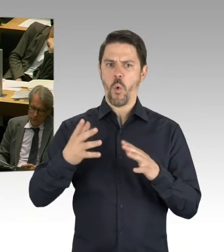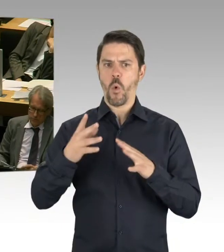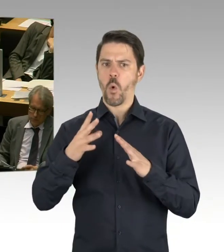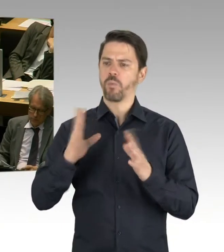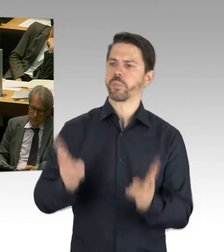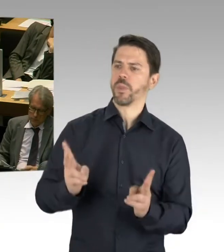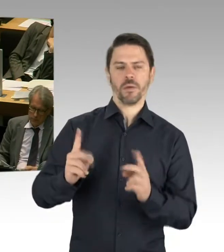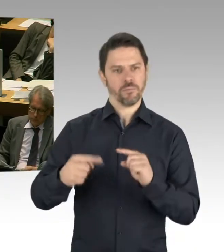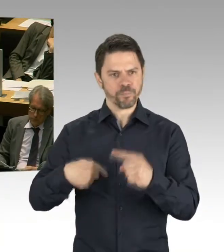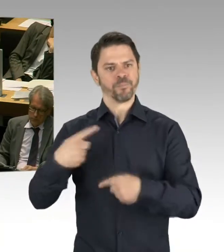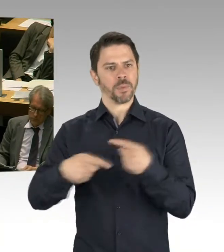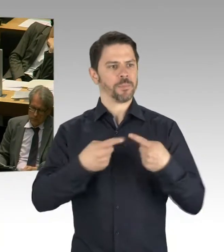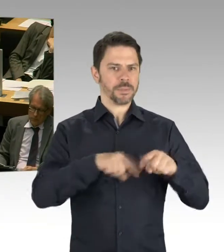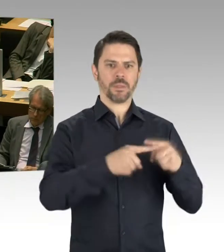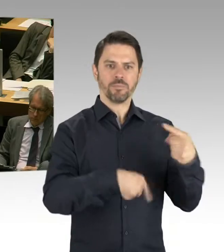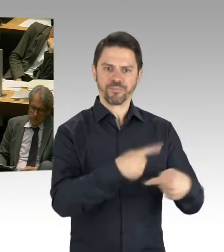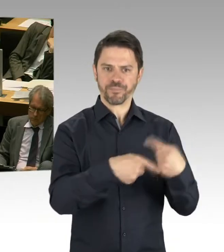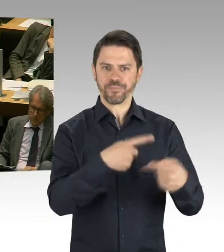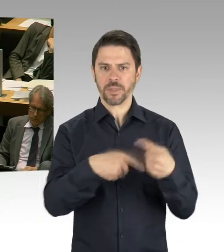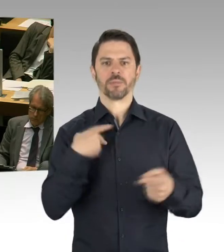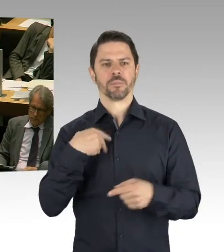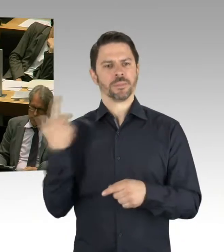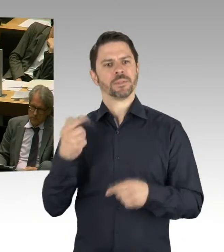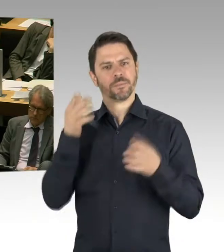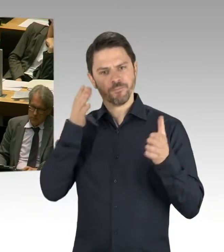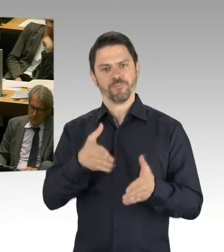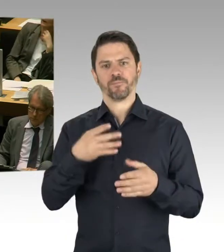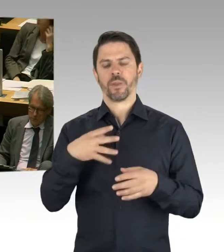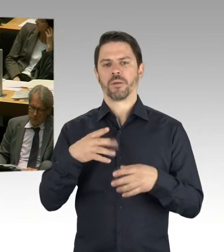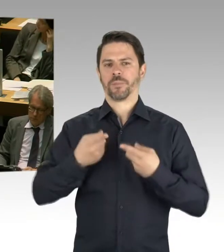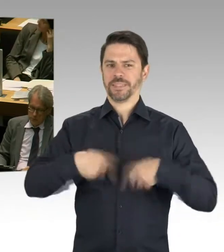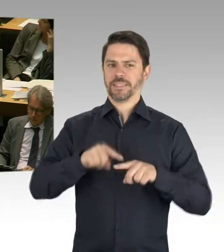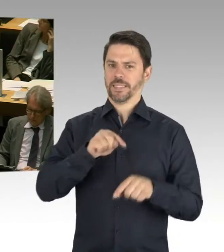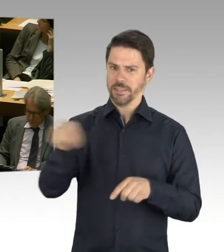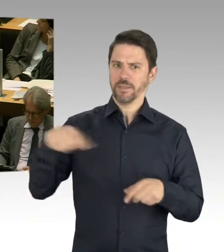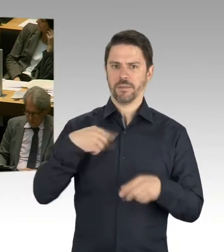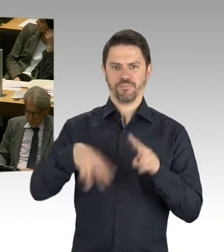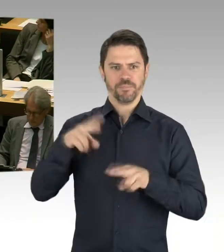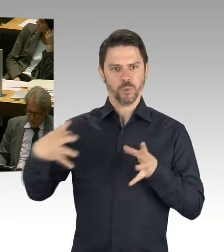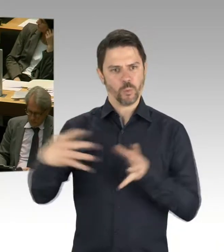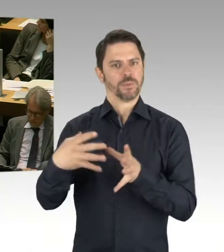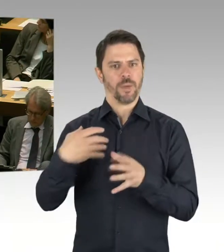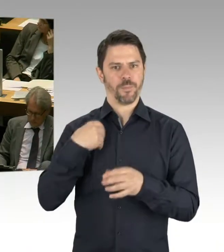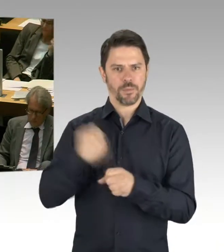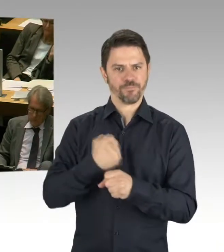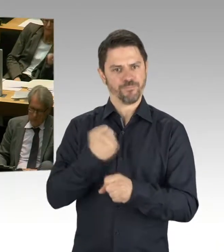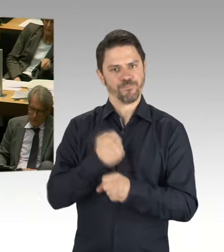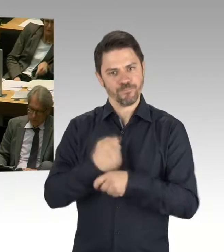Und so wie ich die Studie aus dem Wirtschaftsbereich verstehe, spricht sie ja aus, dass sie es ja auch anerkennt,